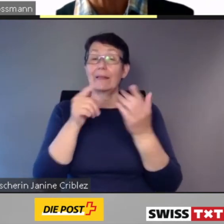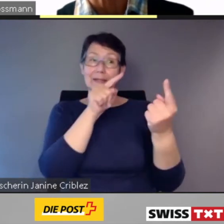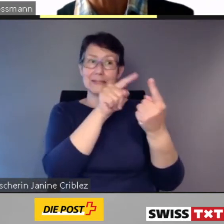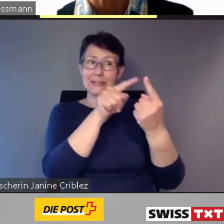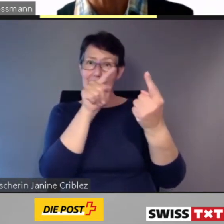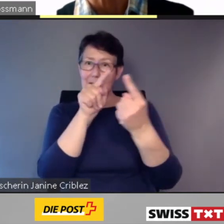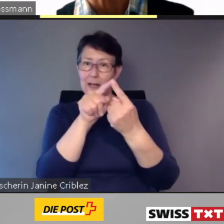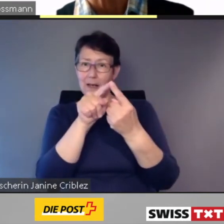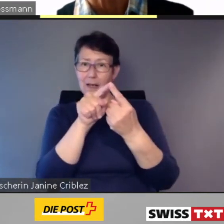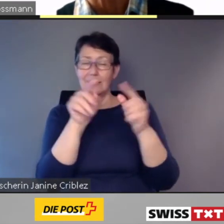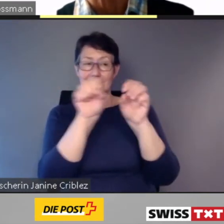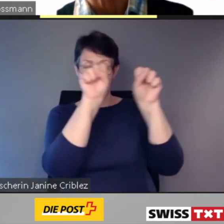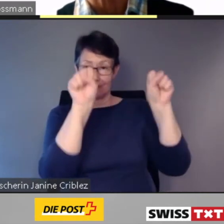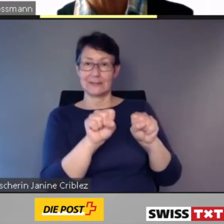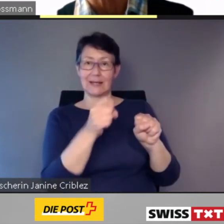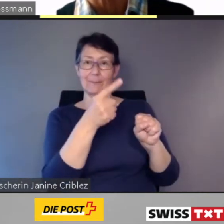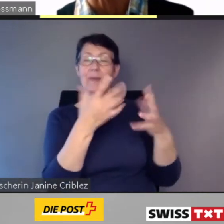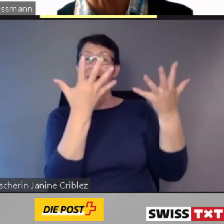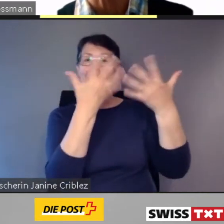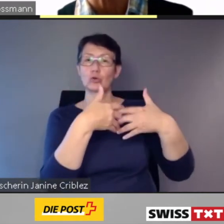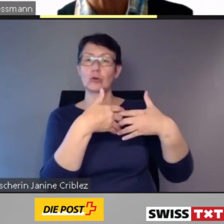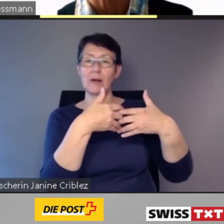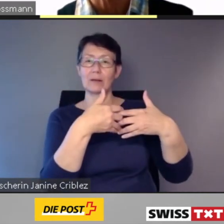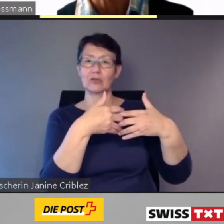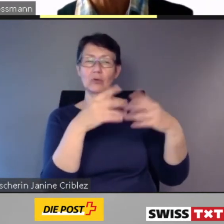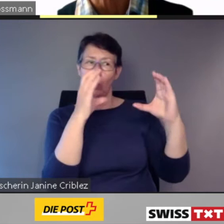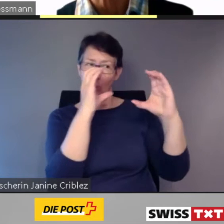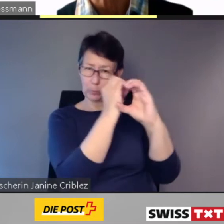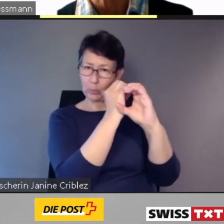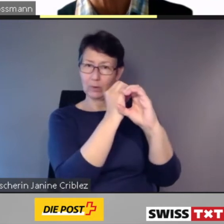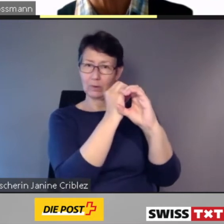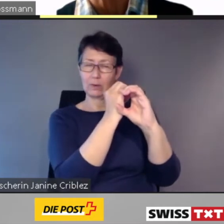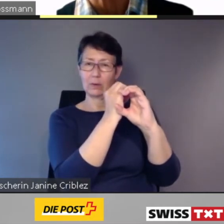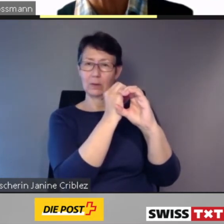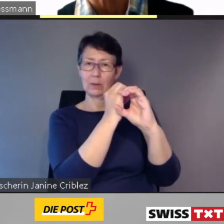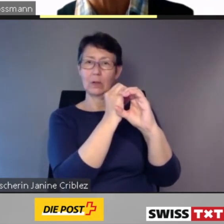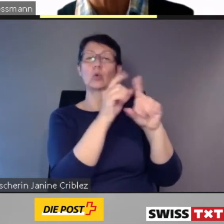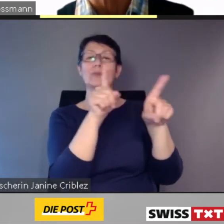und im gleichen Fahrzeug zusammengefasst.